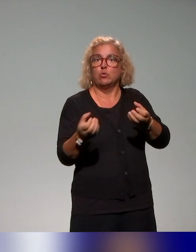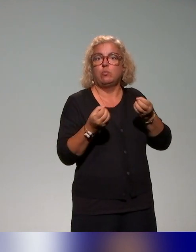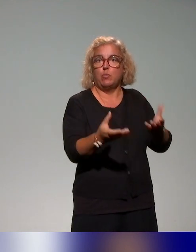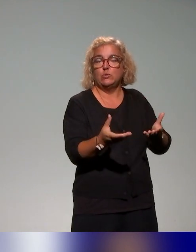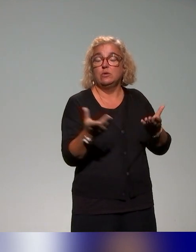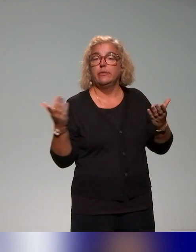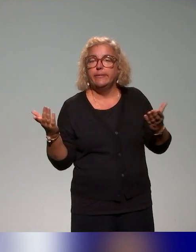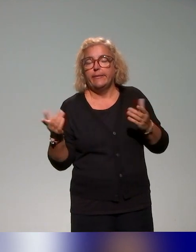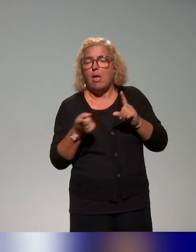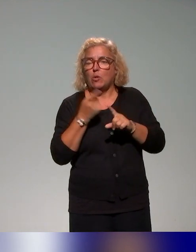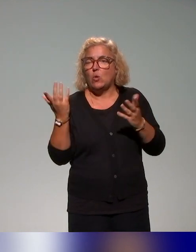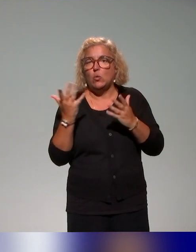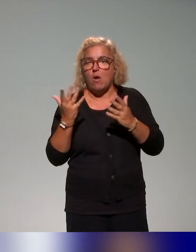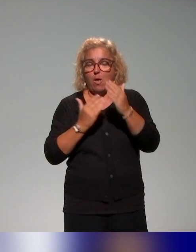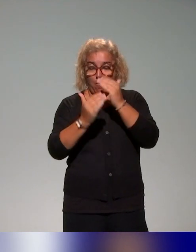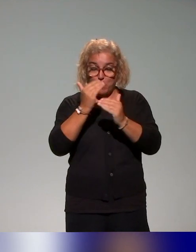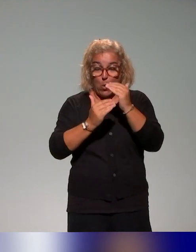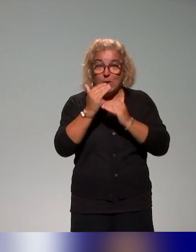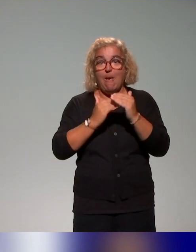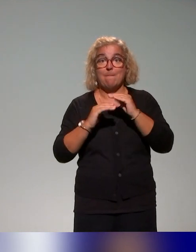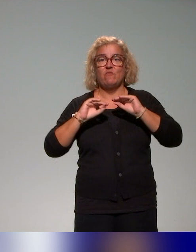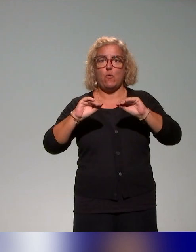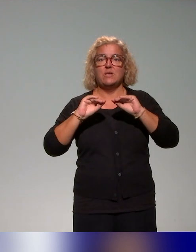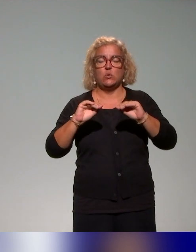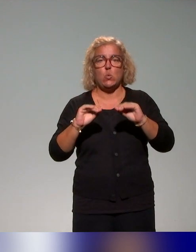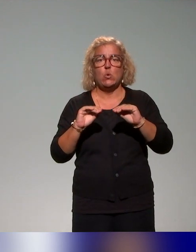formation soit pensé comme quelque chose d'articulé à l'offre de formation